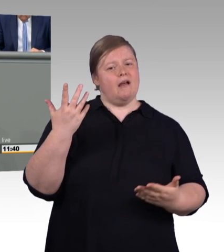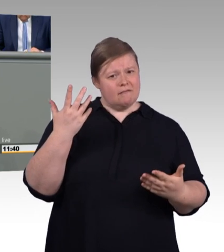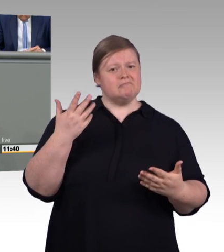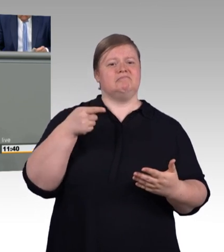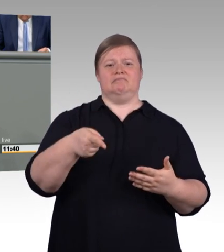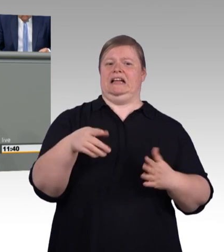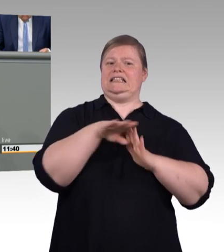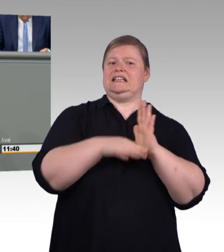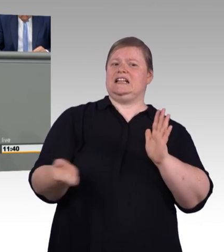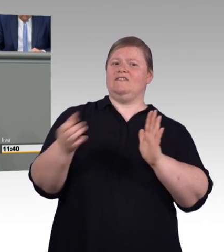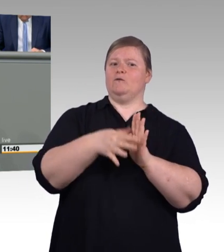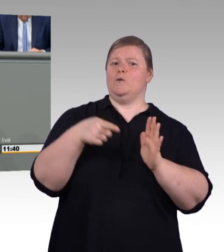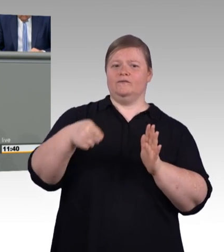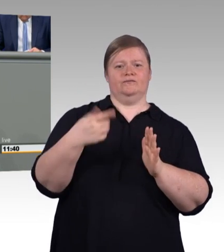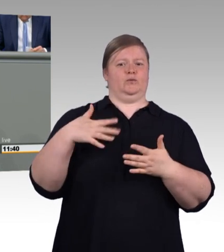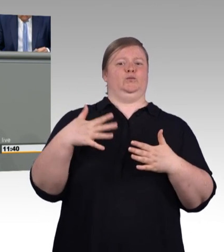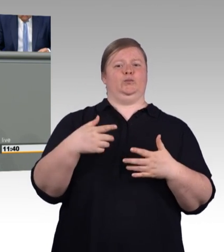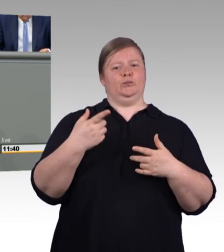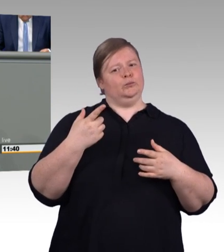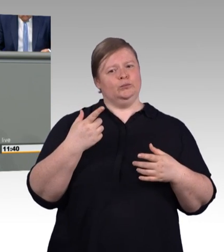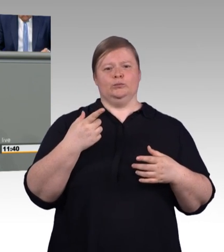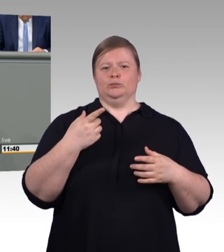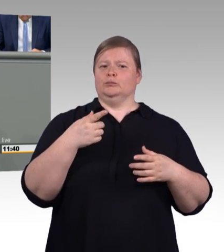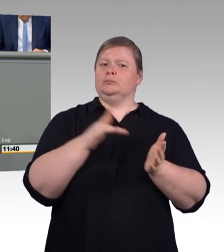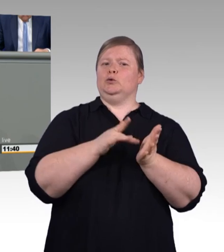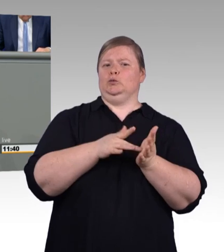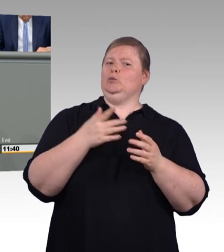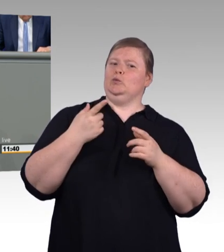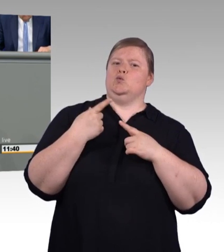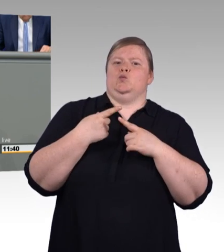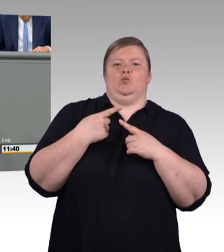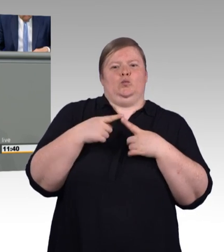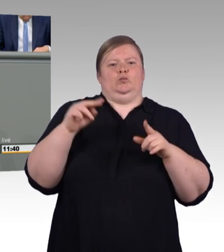Auch bei dem zweiten Punkt, den ich ansprechen möchte, haben Sie, anstatt die Dinge zu vereinfachen,